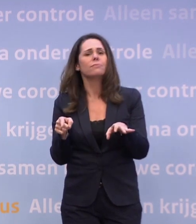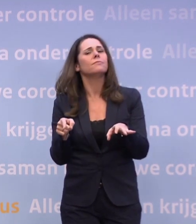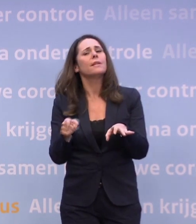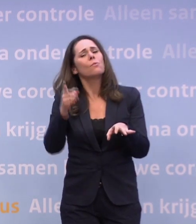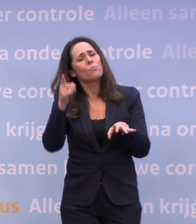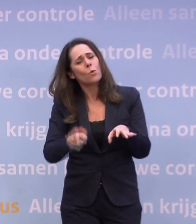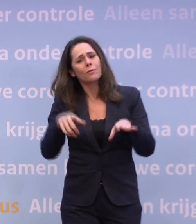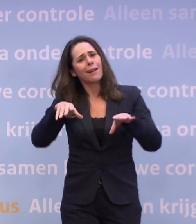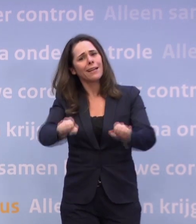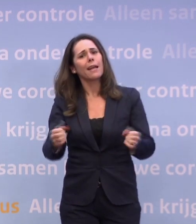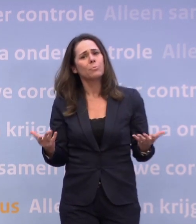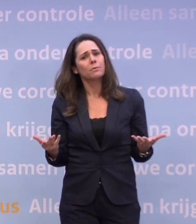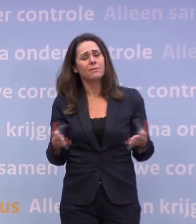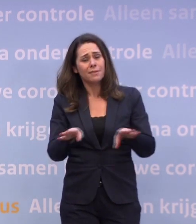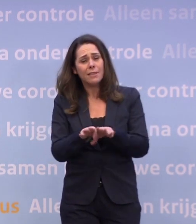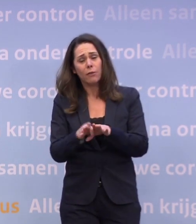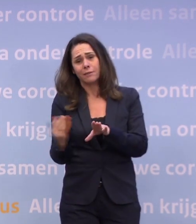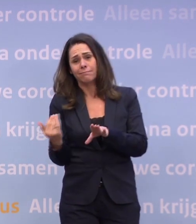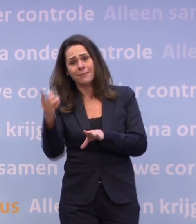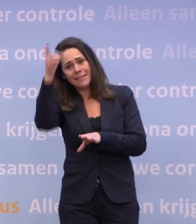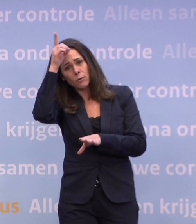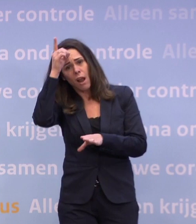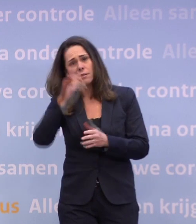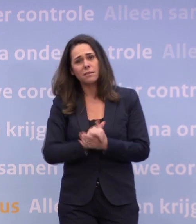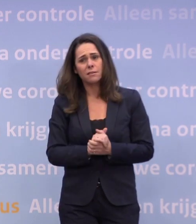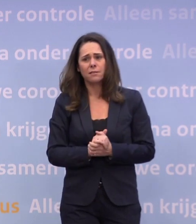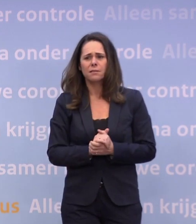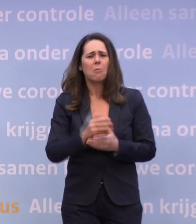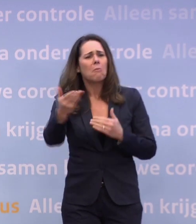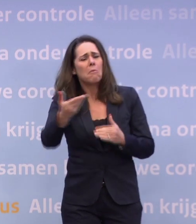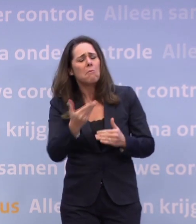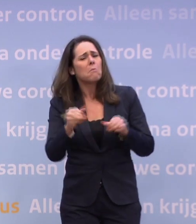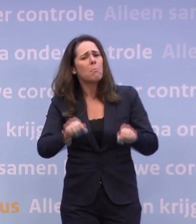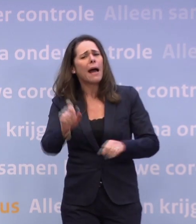...dan dat doen, zoals die discussie nu ook in Duitsland plaatsvindt. U kunt niet zeggen, een bepaald getal?